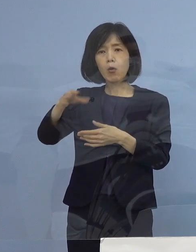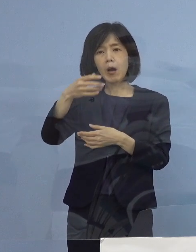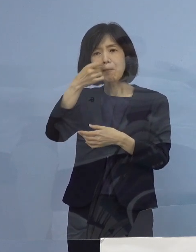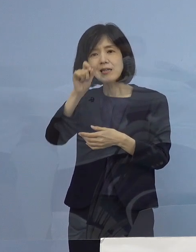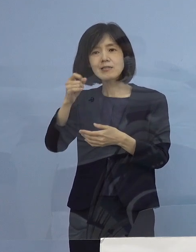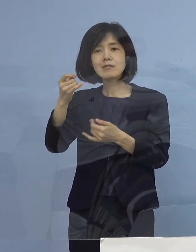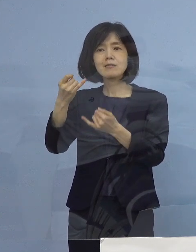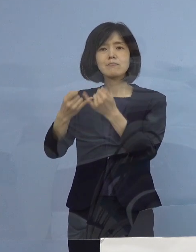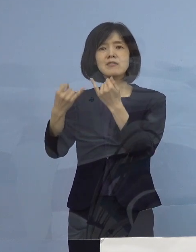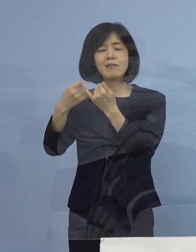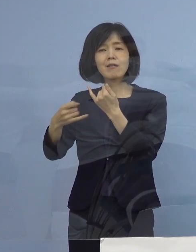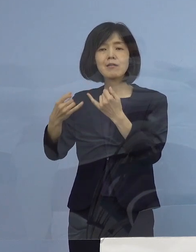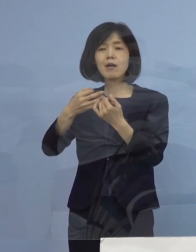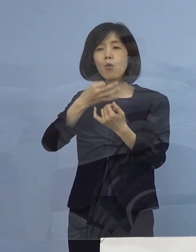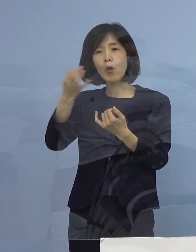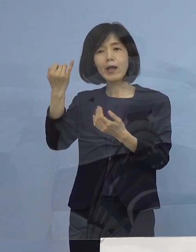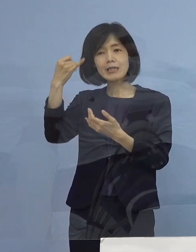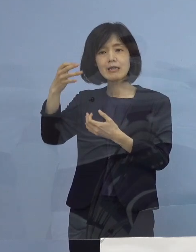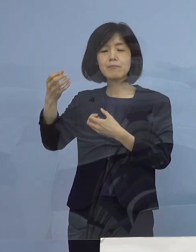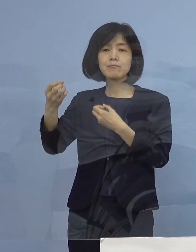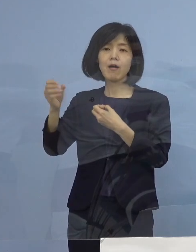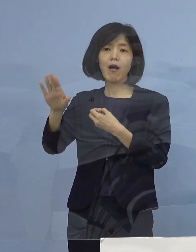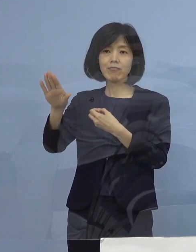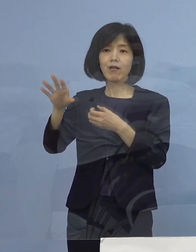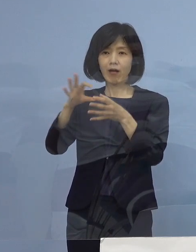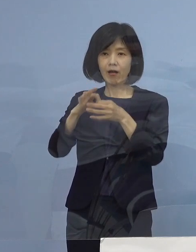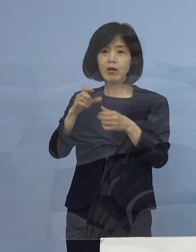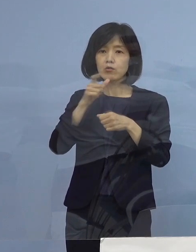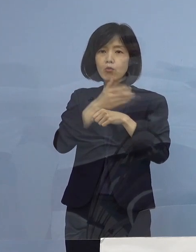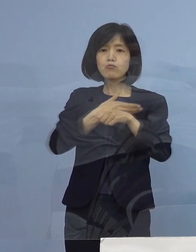こうした声がありましたので なるべく徳島の場合は早く